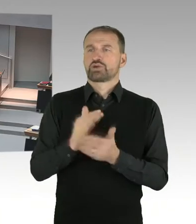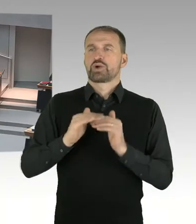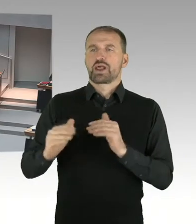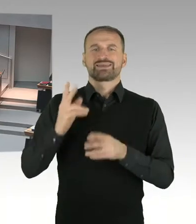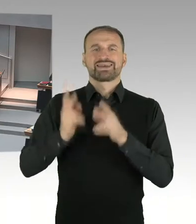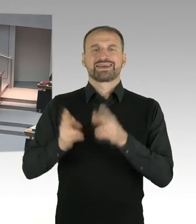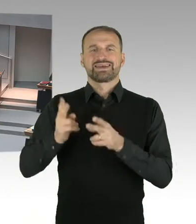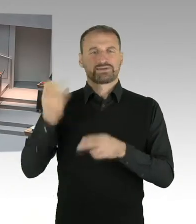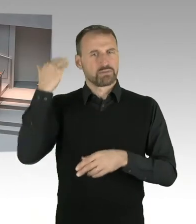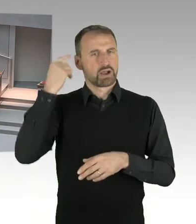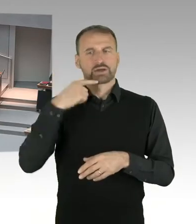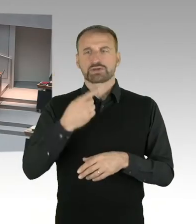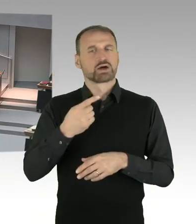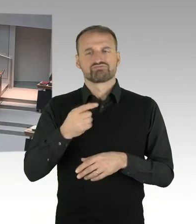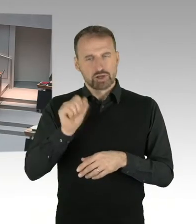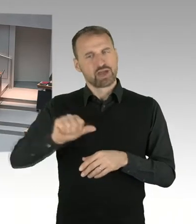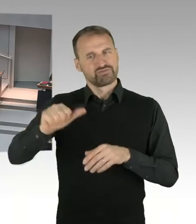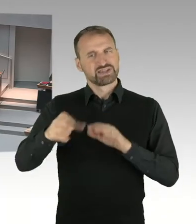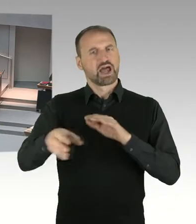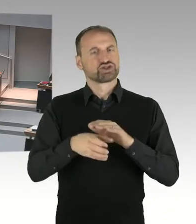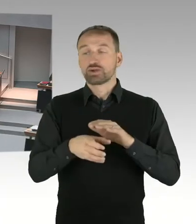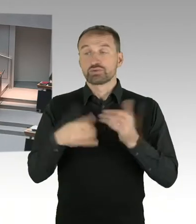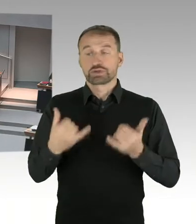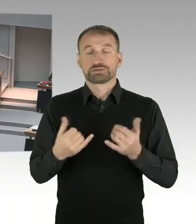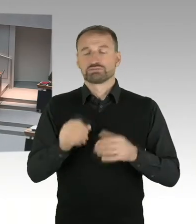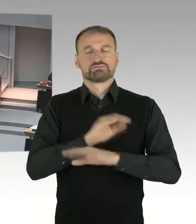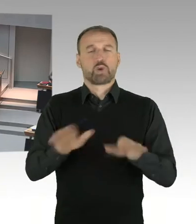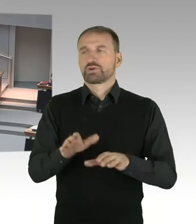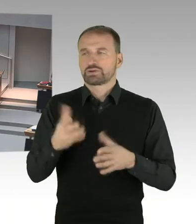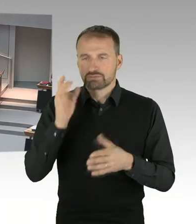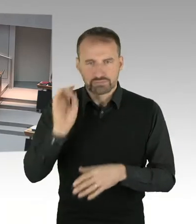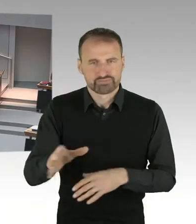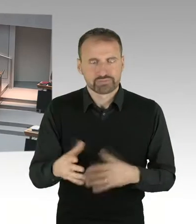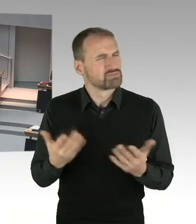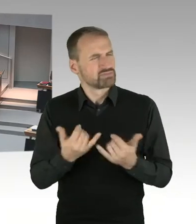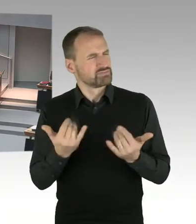meine Damen und Herren. Der Stiftungsrat der Stiftung Gedenkstätte Hohenschönhausen